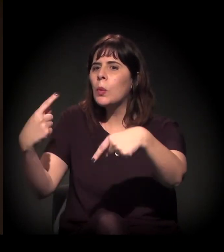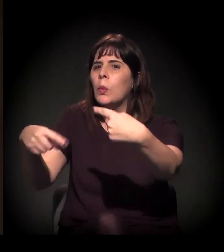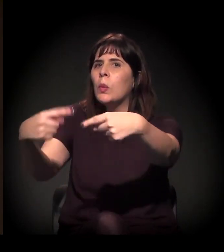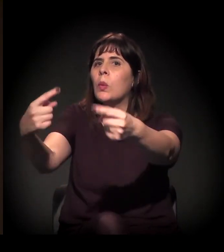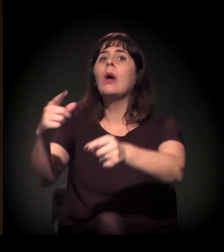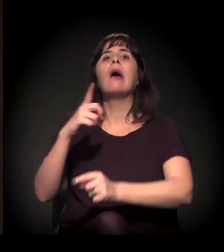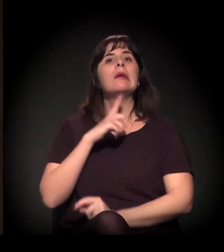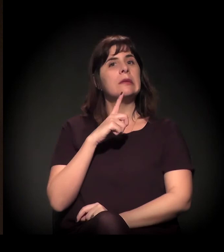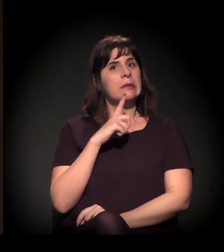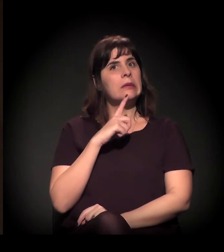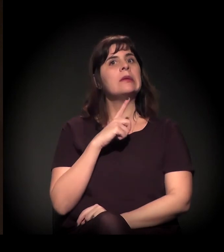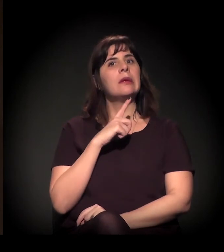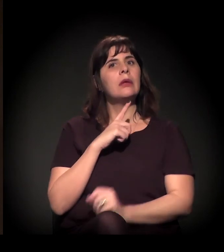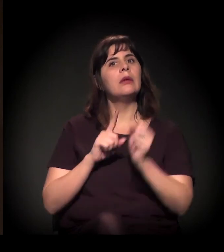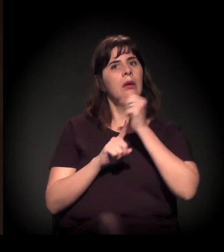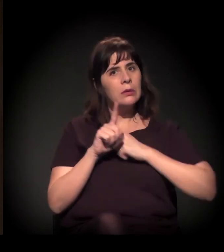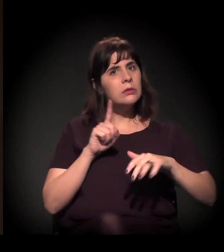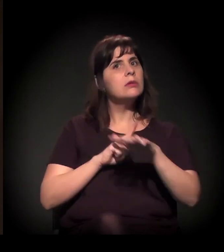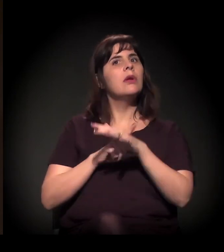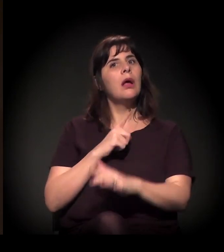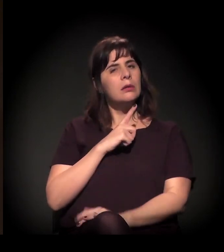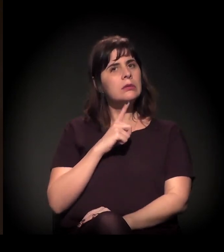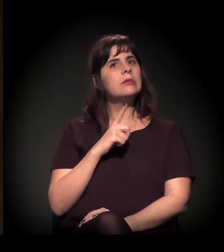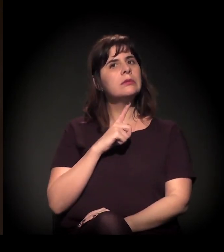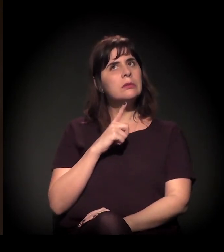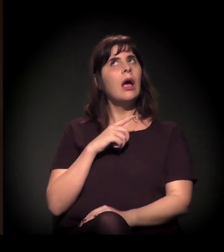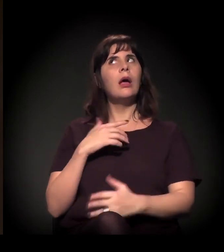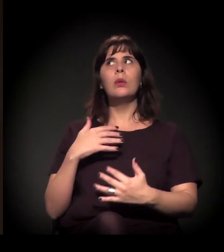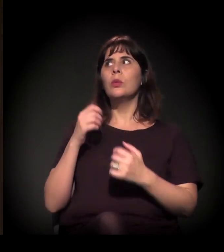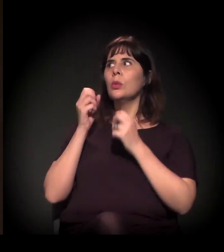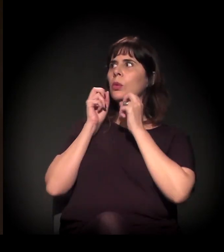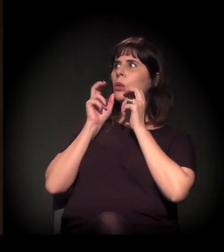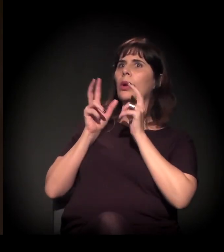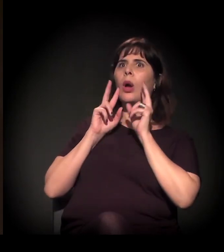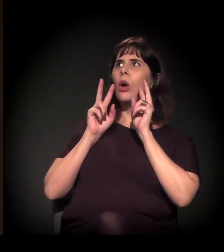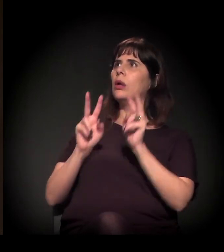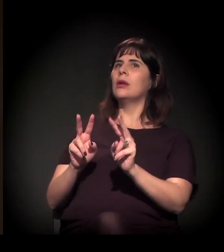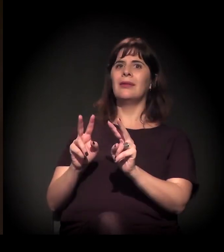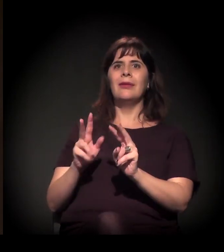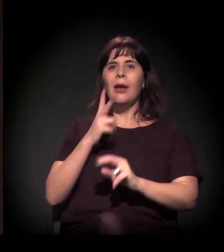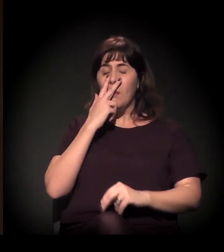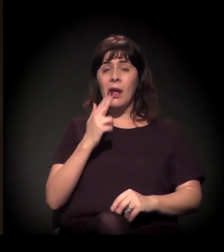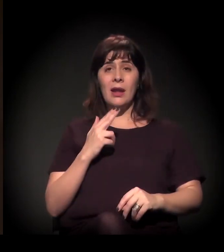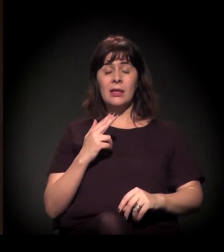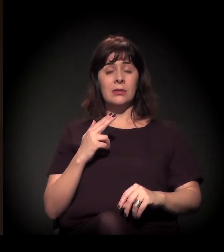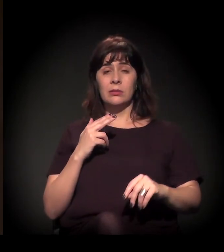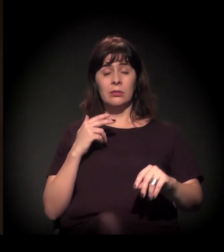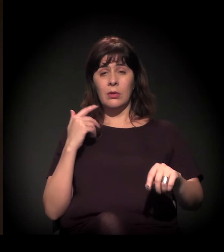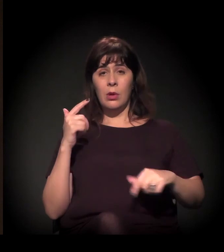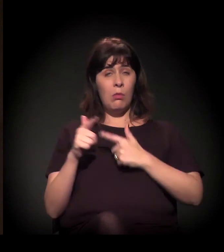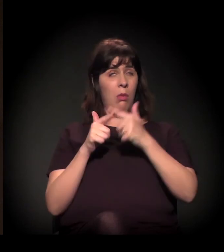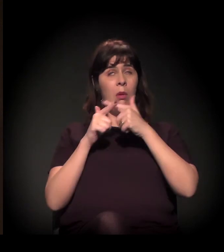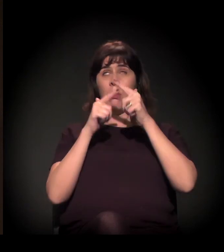A sociedade está se movimentando. Nós estamos no turbilhão, estamos no olho do furacão da história neste momento.